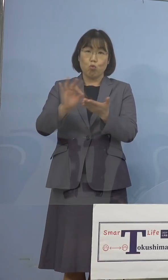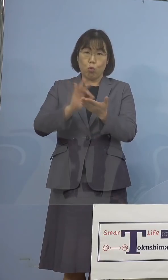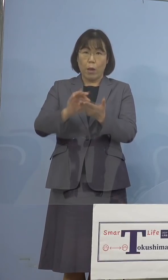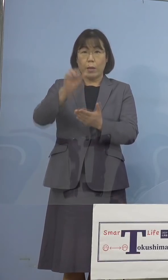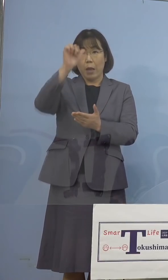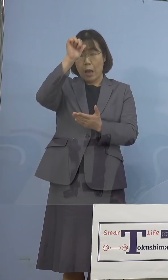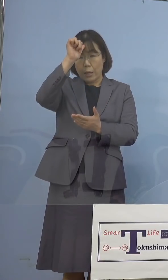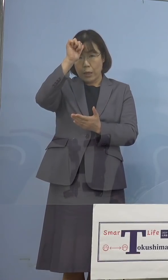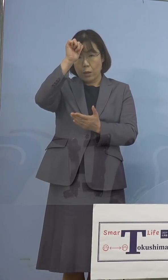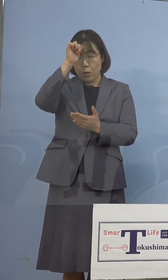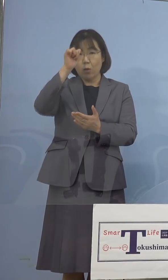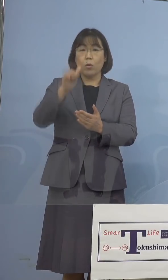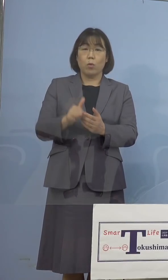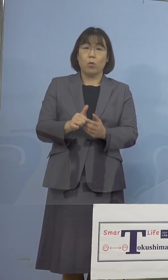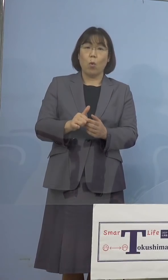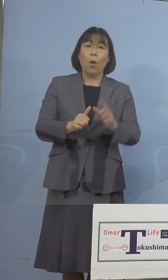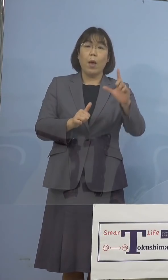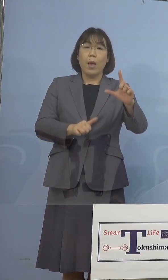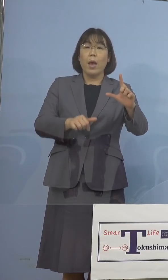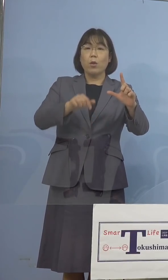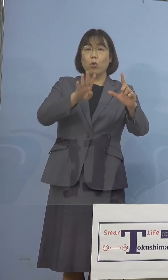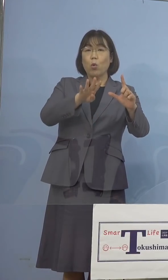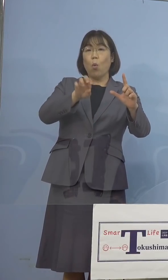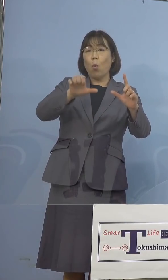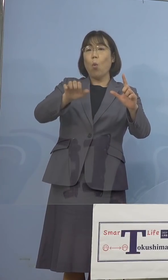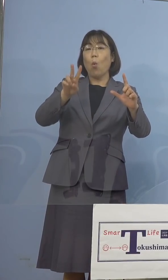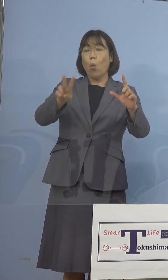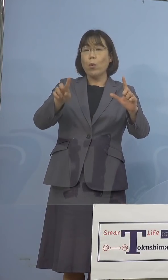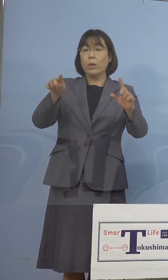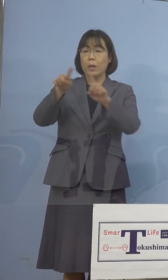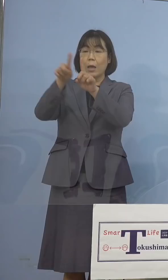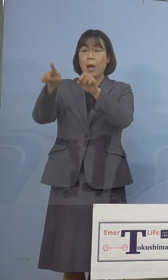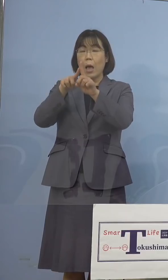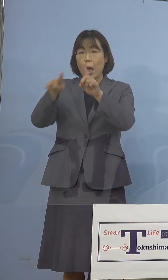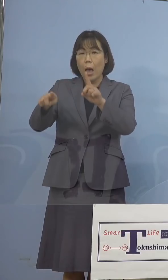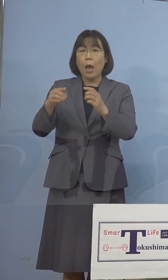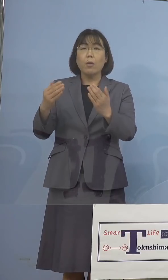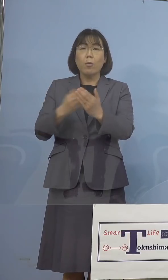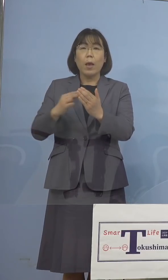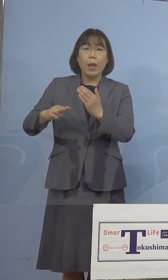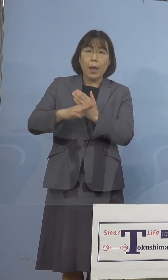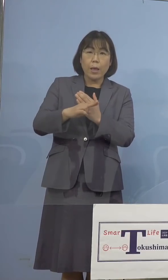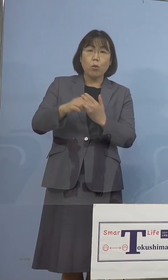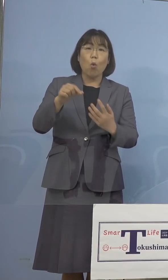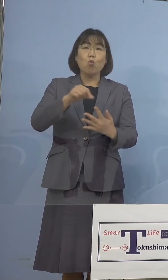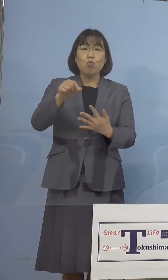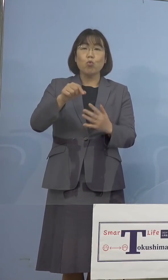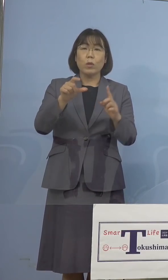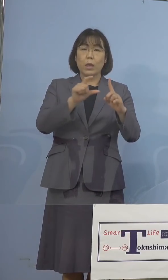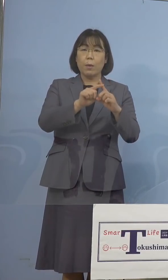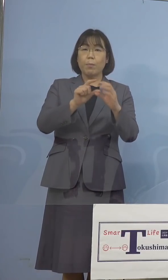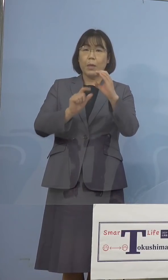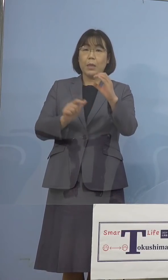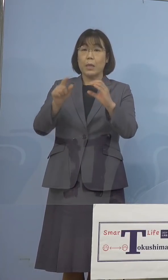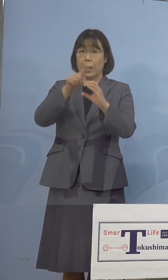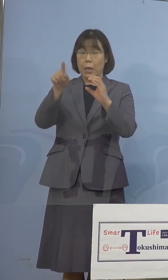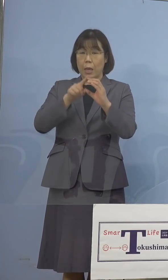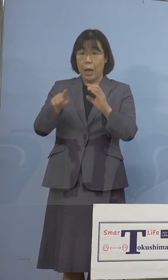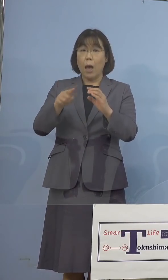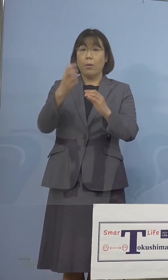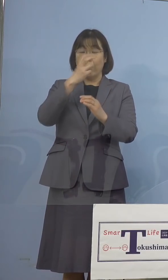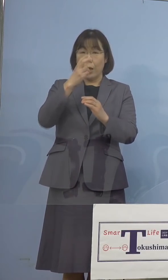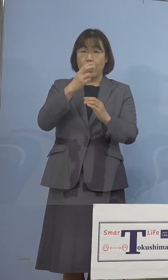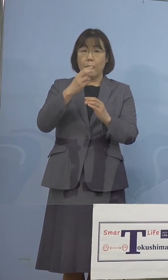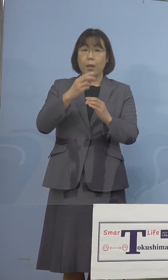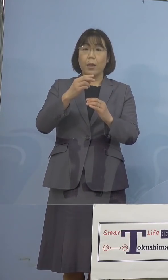L452R変異のスクリーニング PCR検査を家畜防疫衛生センターにおいて